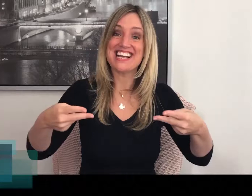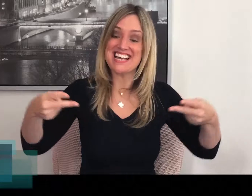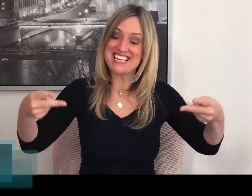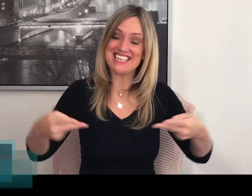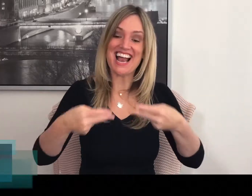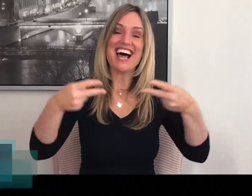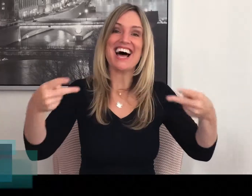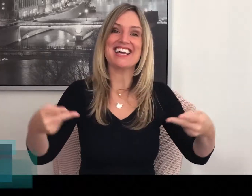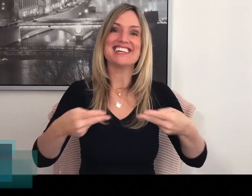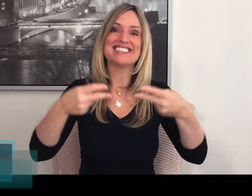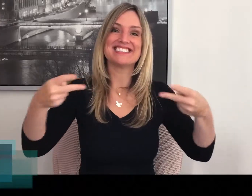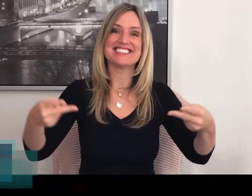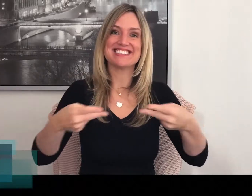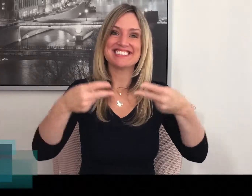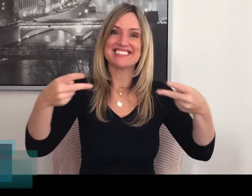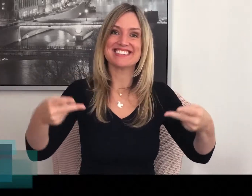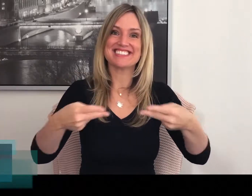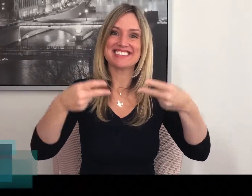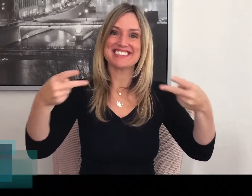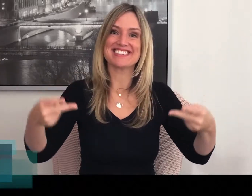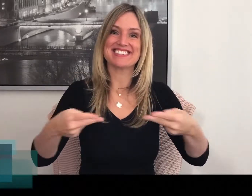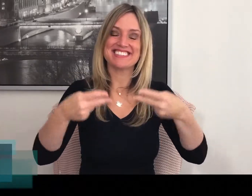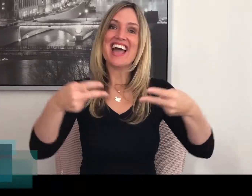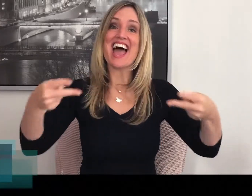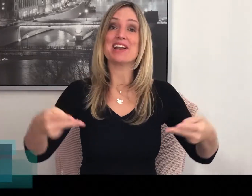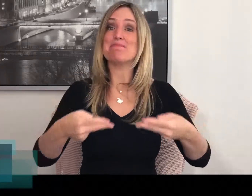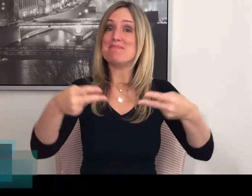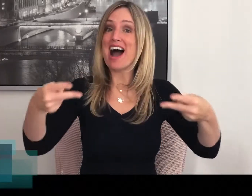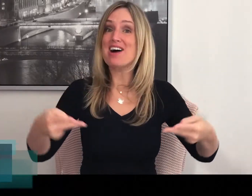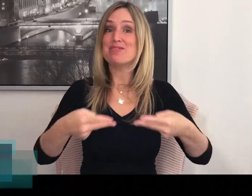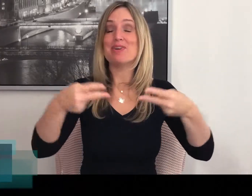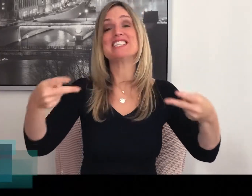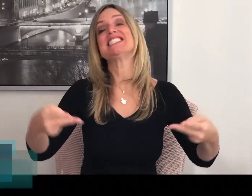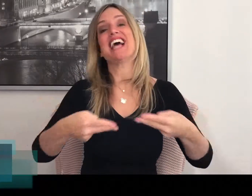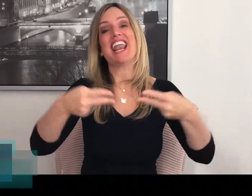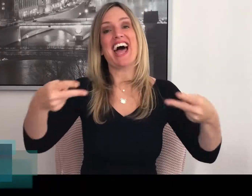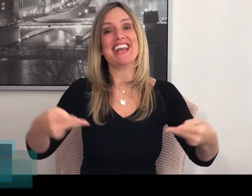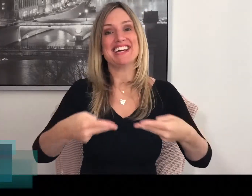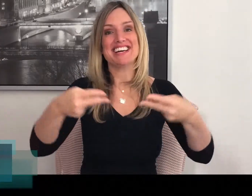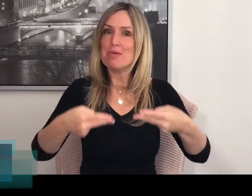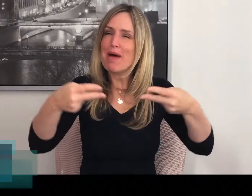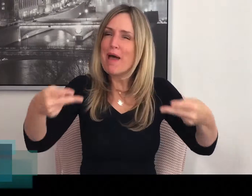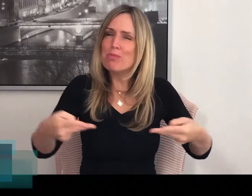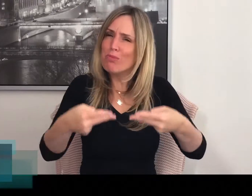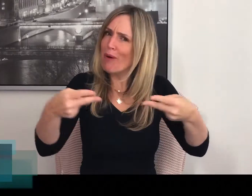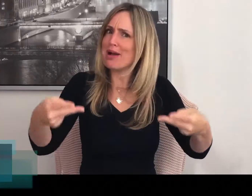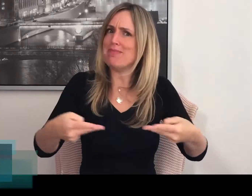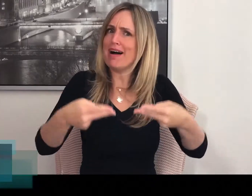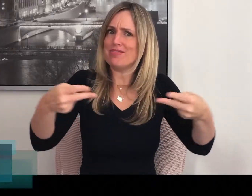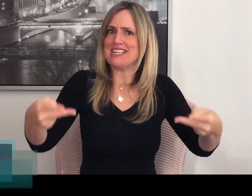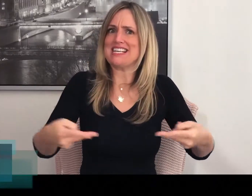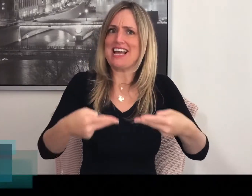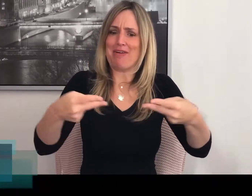SALADE Het gebaar voor SALADE. Een heel mooi gebaar vind ik zelf.